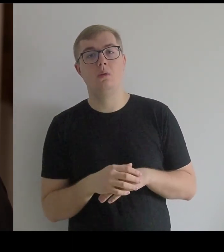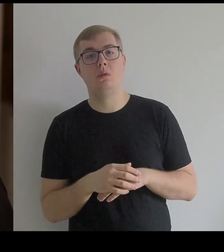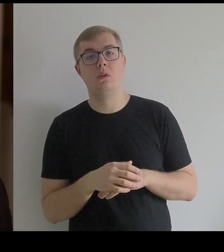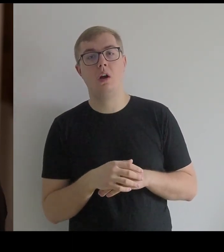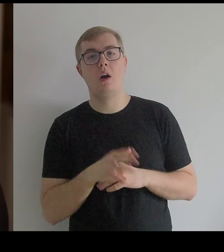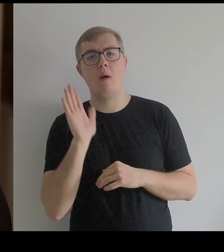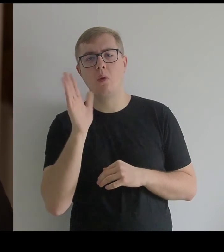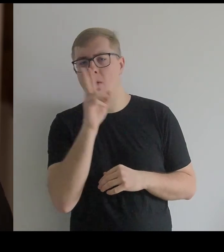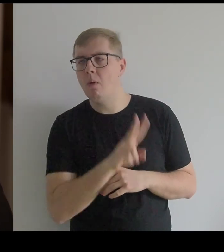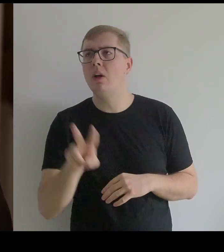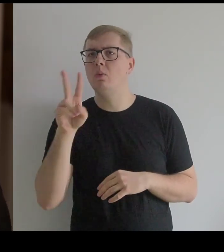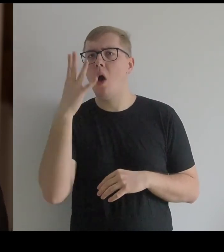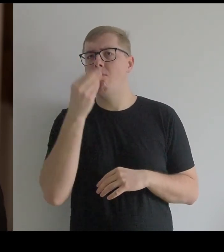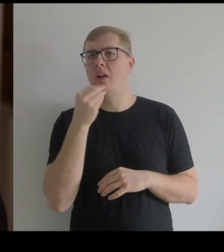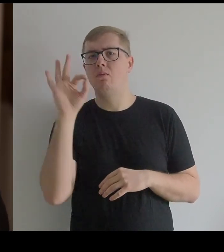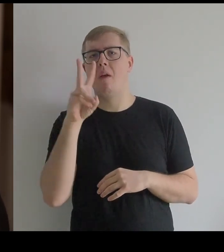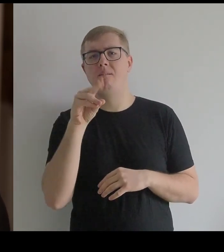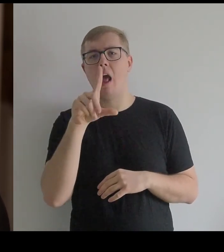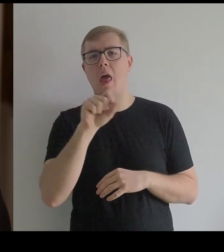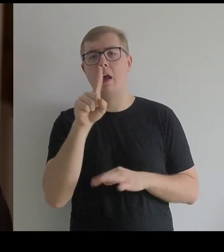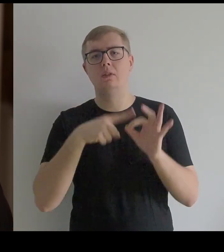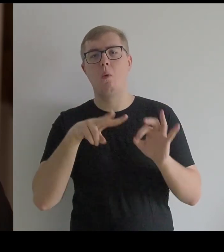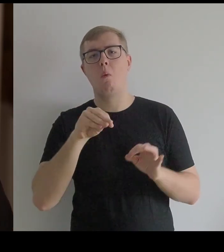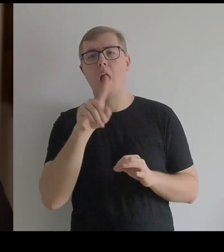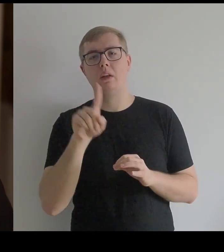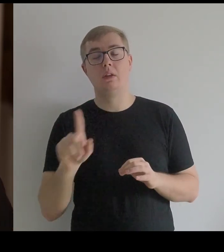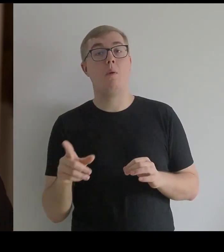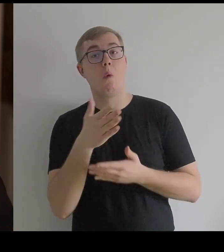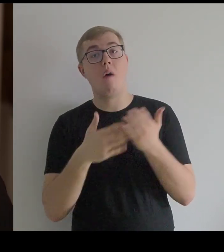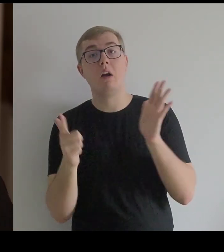Potem popatrzyłam na obraz Velázqueza, który jest z połowy XVII wieku.